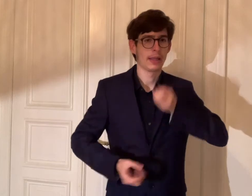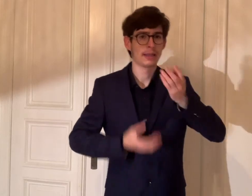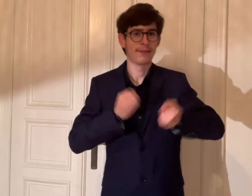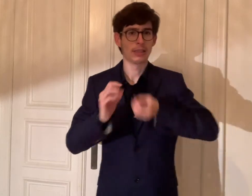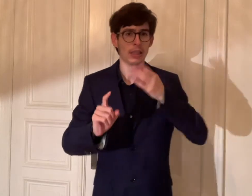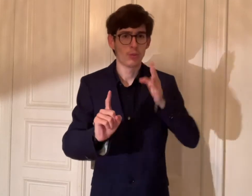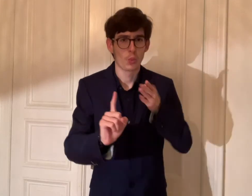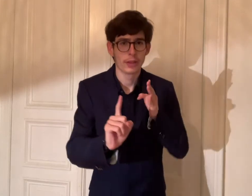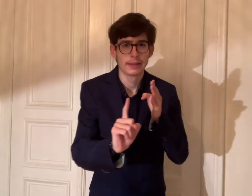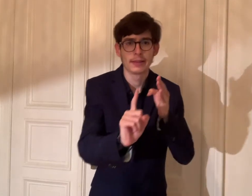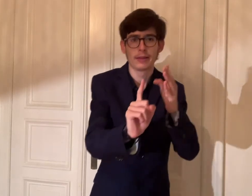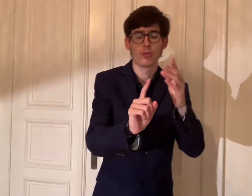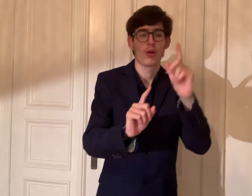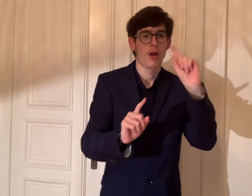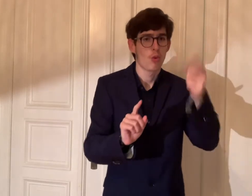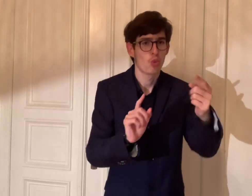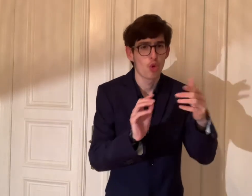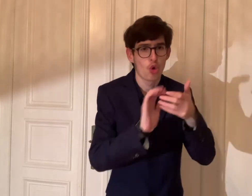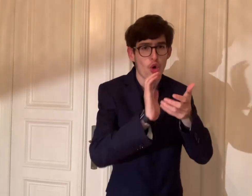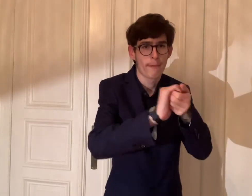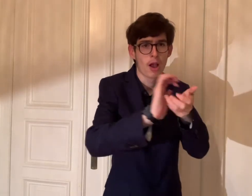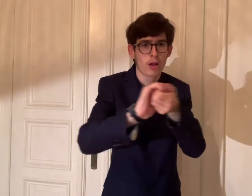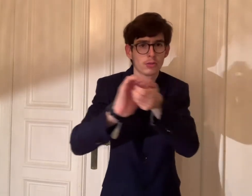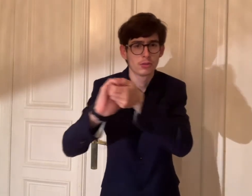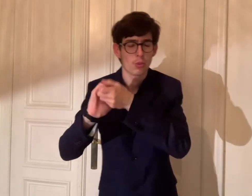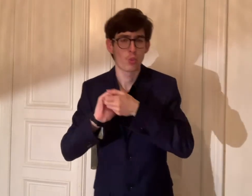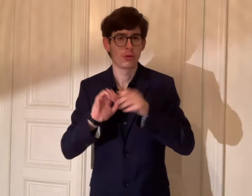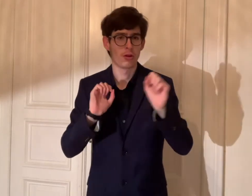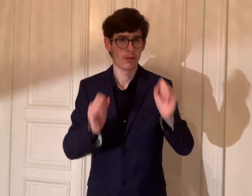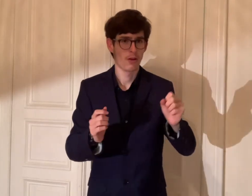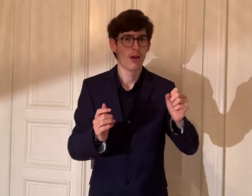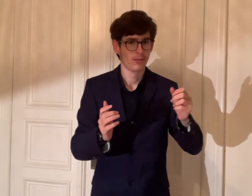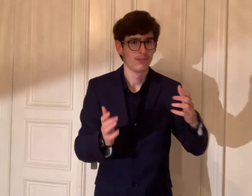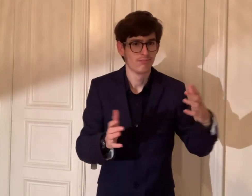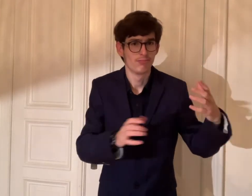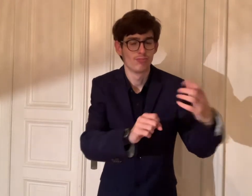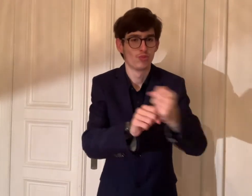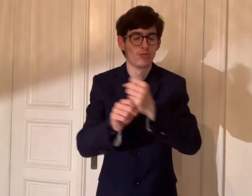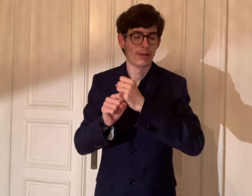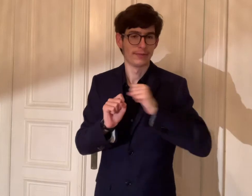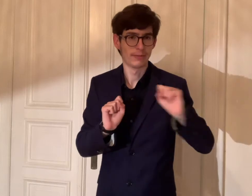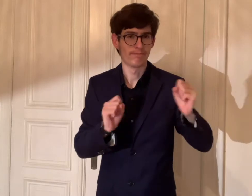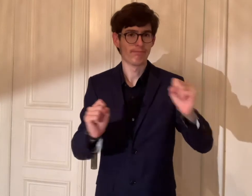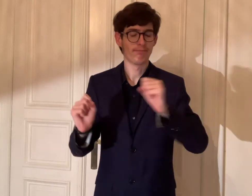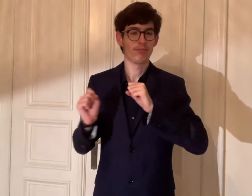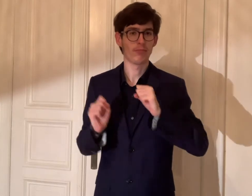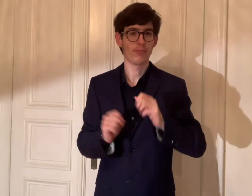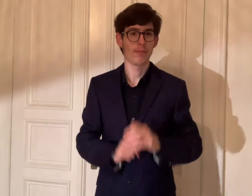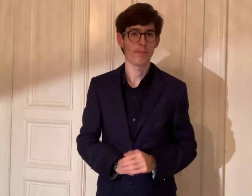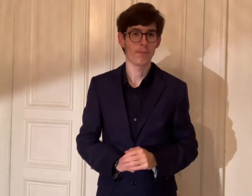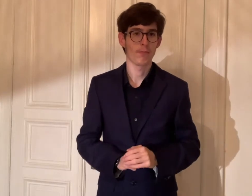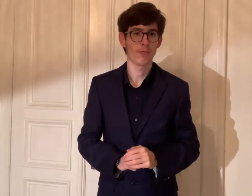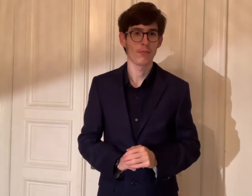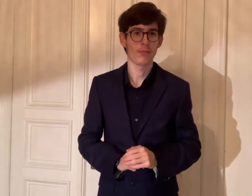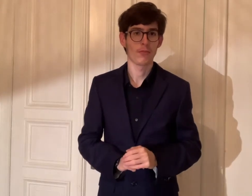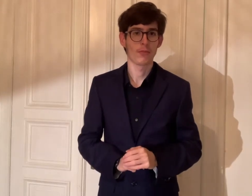Damit hat das Team die Kreativität und kann mit den Kooperationenpatnern zusammenarbeiten und engagieren.